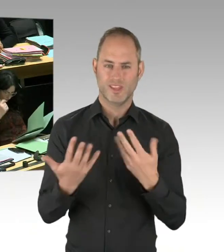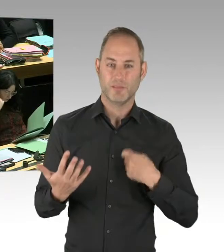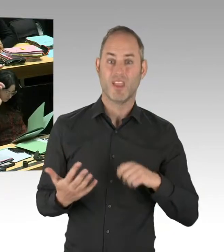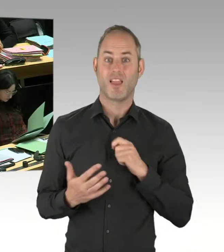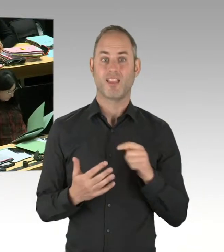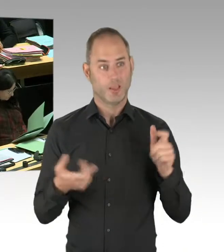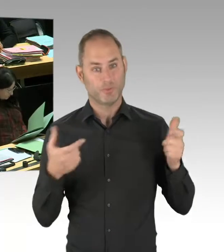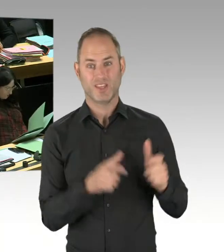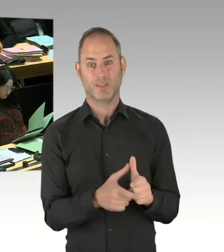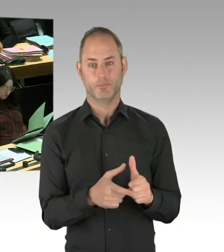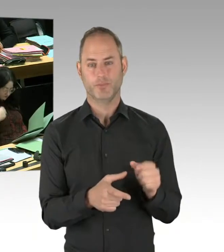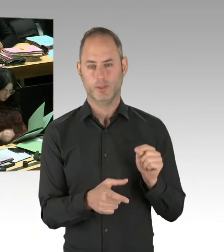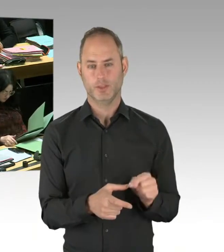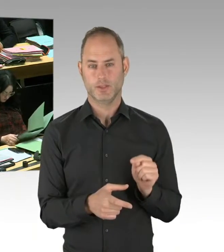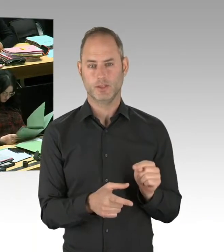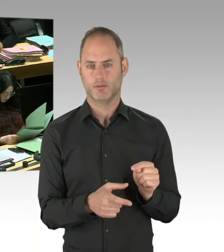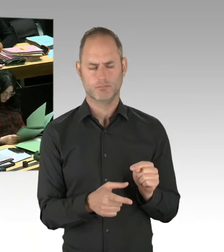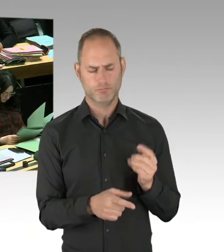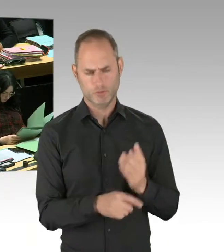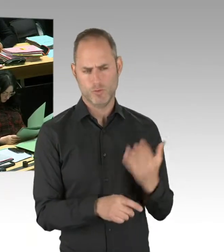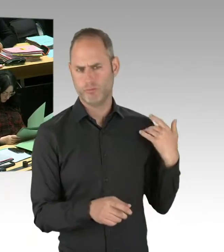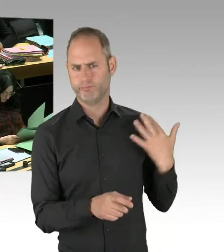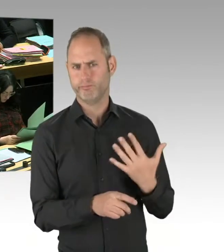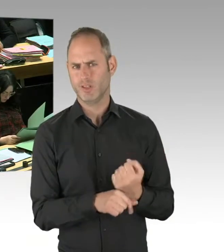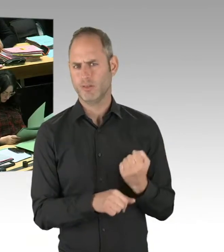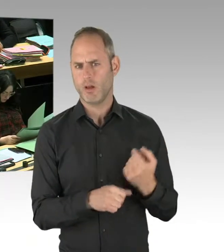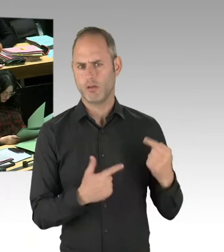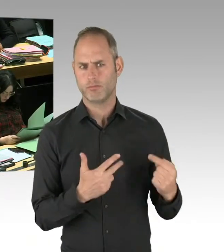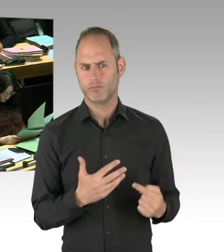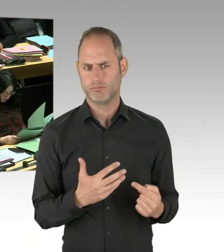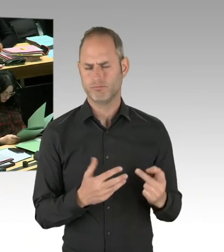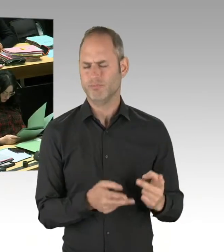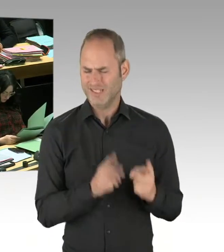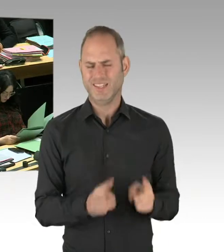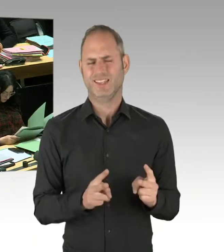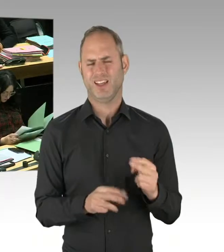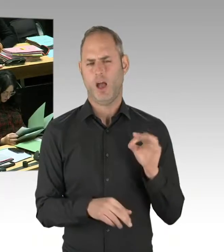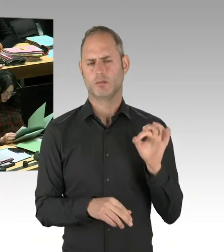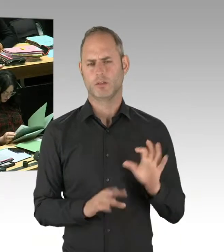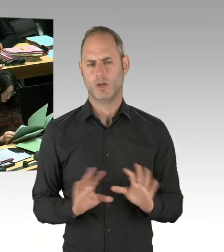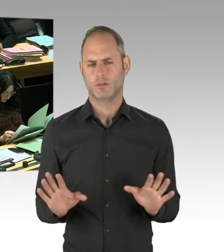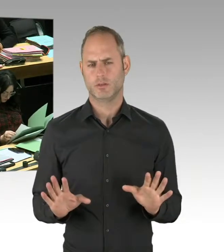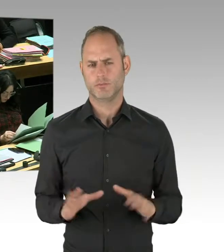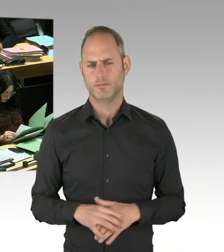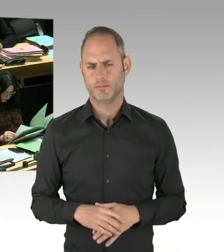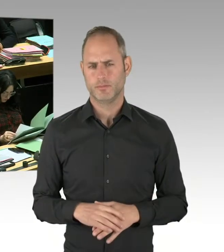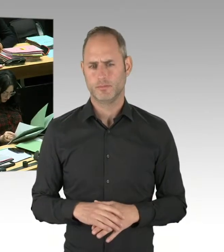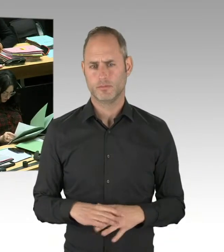Und wenn Sie sich die Kriminalitätsentwicklung am Görlitzer Park anschauen, dann stellen Sie fest, dass wir gerade die Begleitkriminalität von Drogenhandel